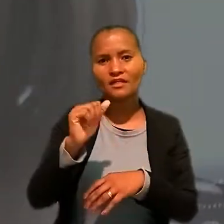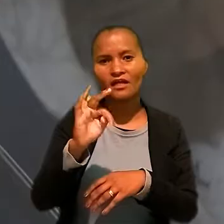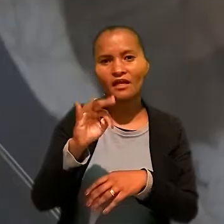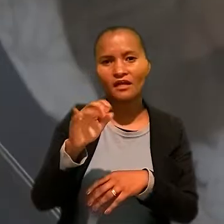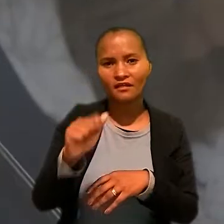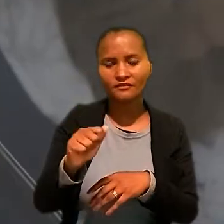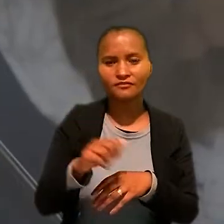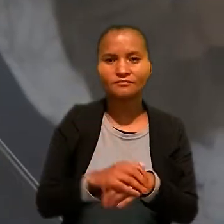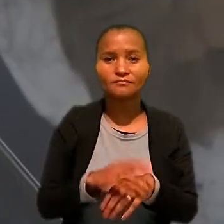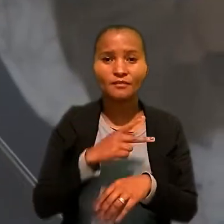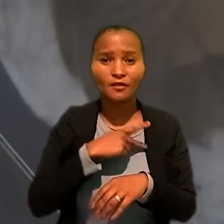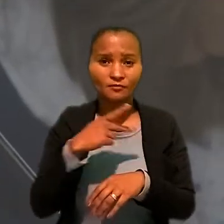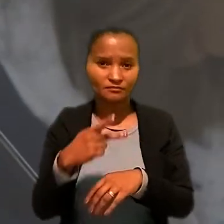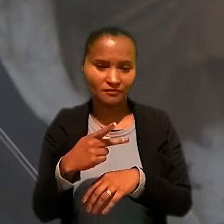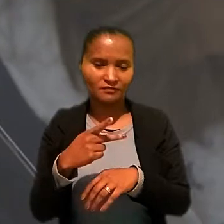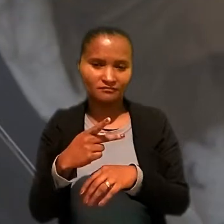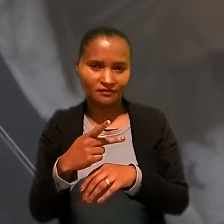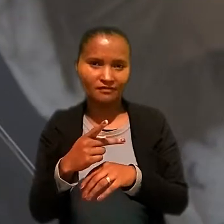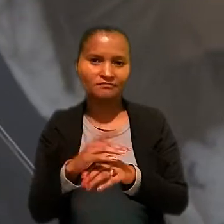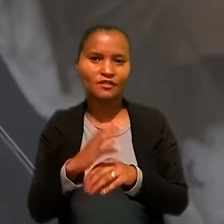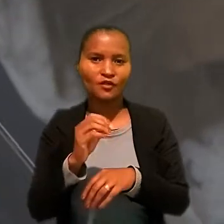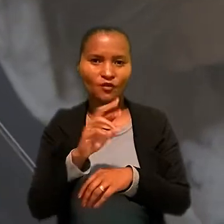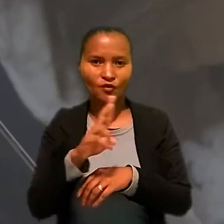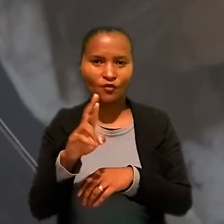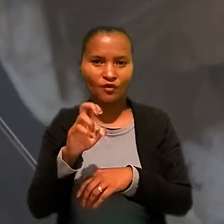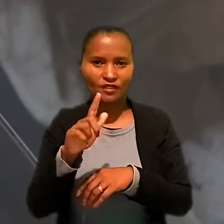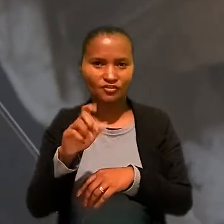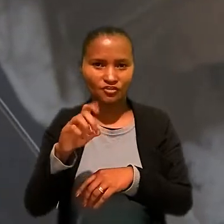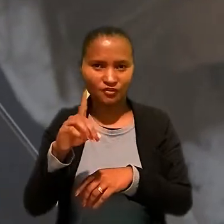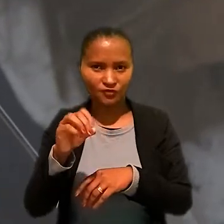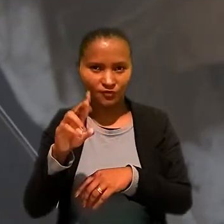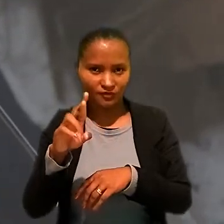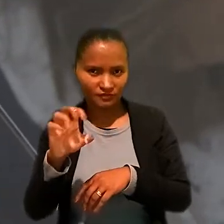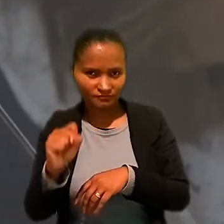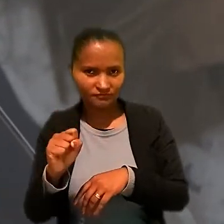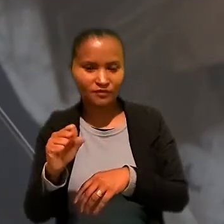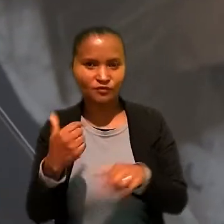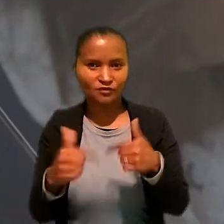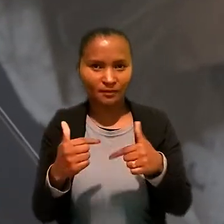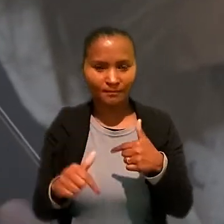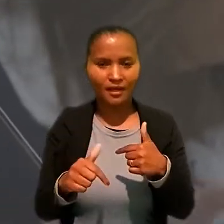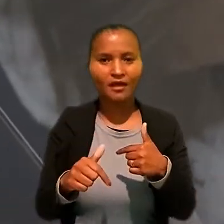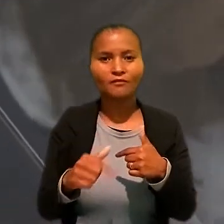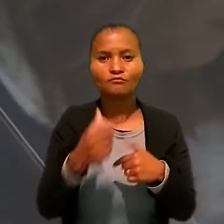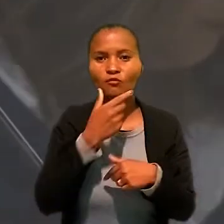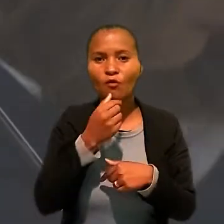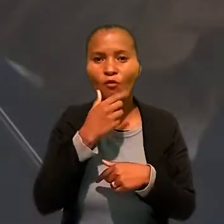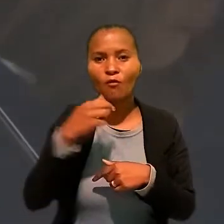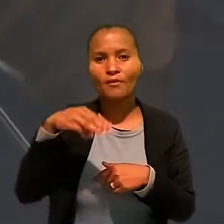Para o presidente do colégio de presidentes e corregedores dos Tribunais Regionais do Trabalho, Marcello Maciel Mancilha,